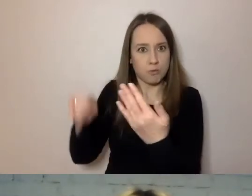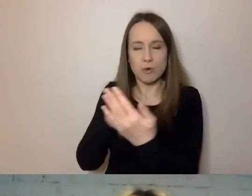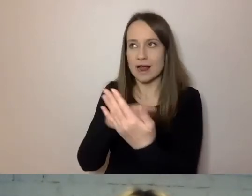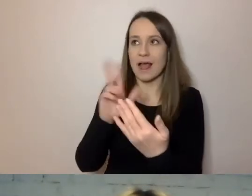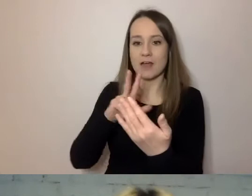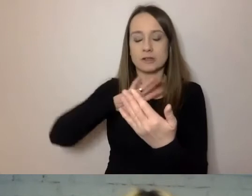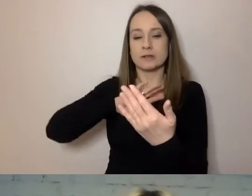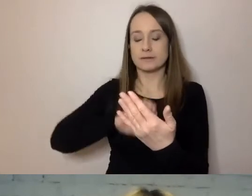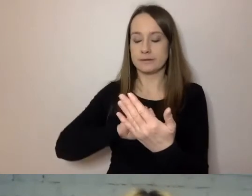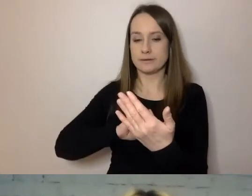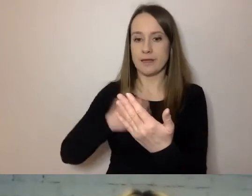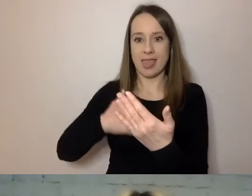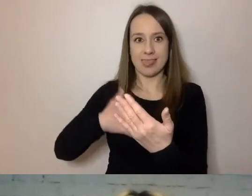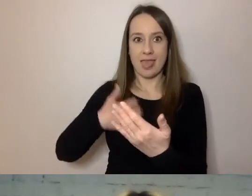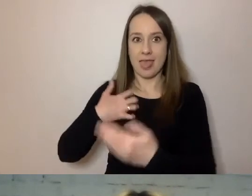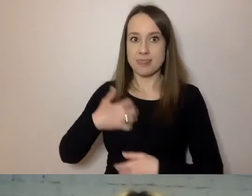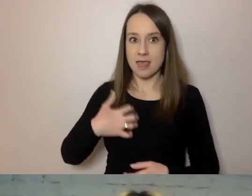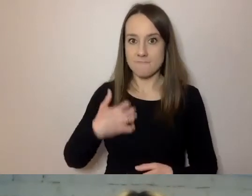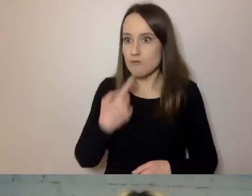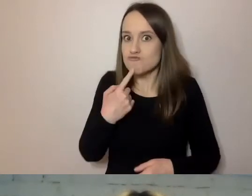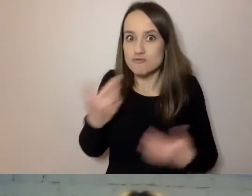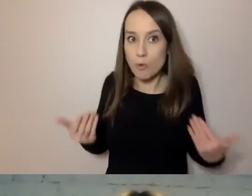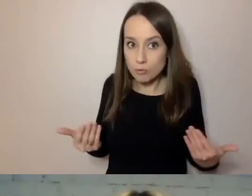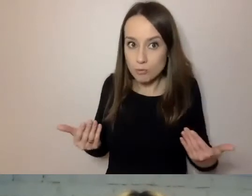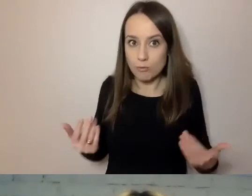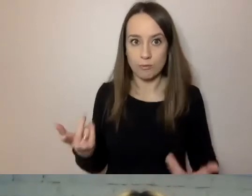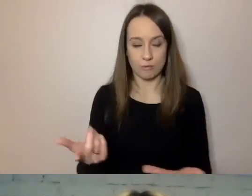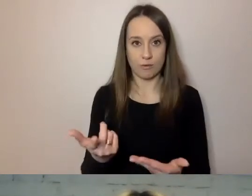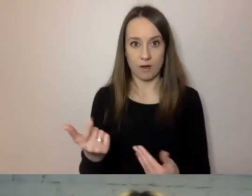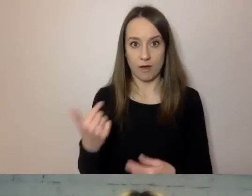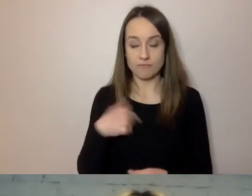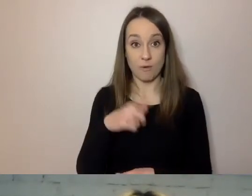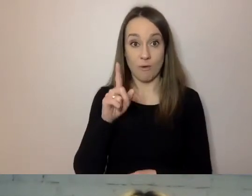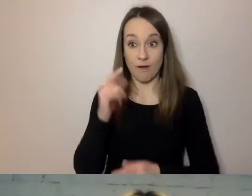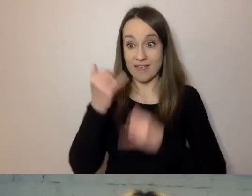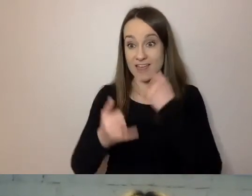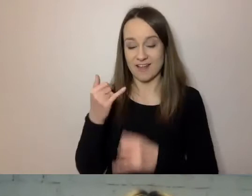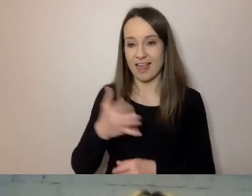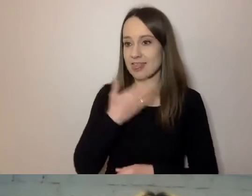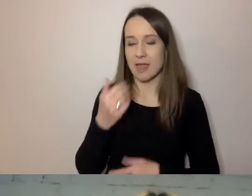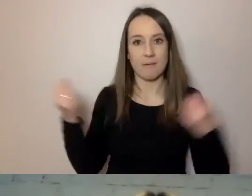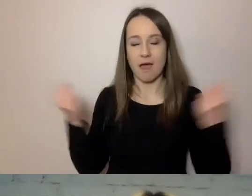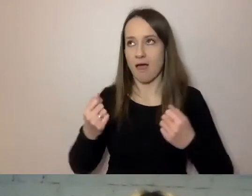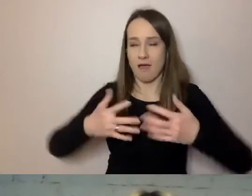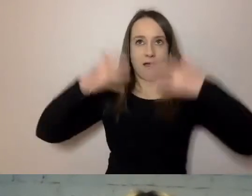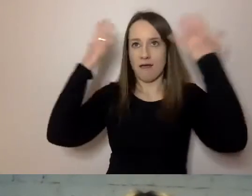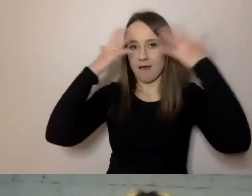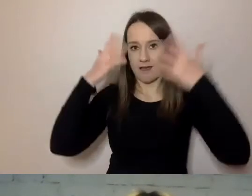Denerwuje się, co to może być. Nawet jeżeli to nie jest coś przerażającego, czyli chcą od nas pieniądze,